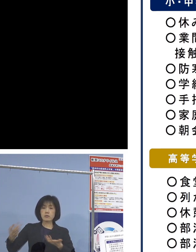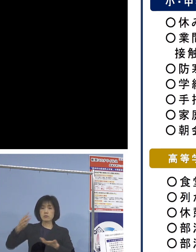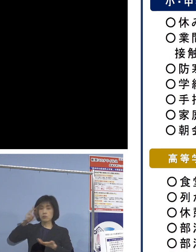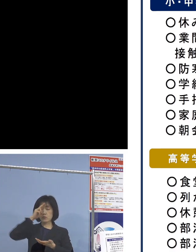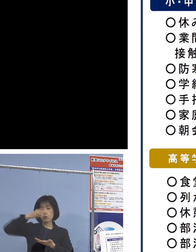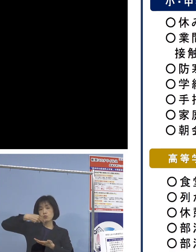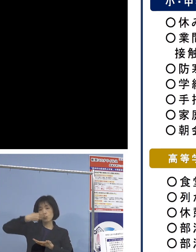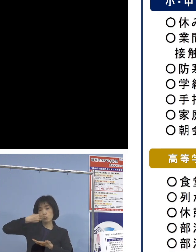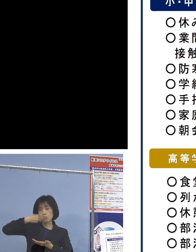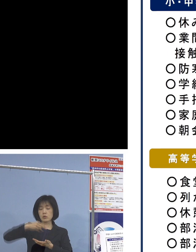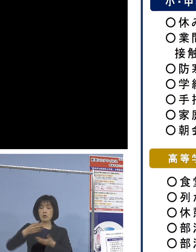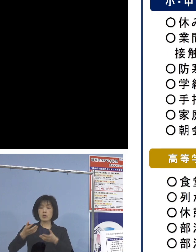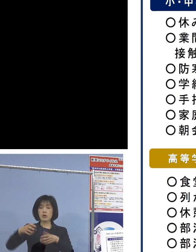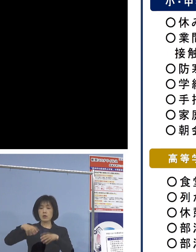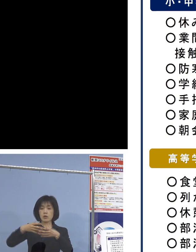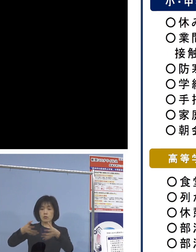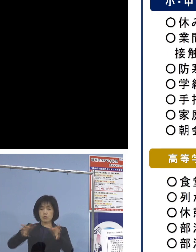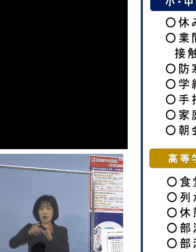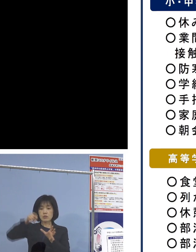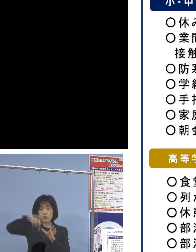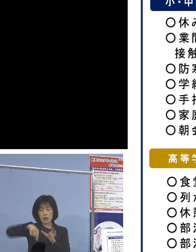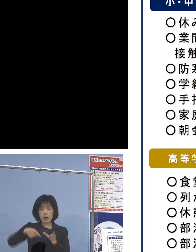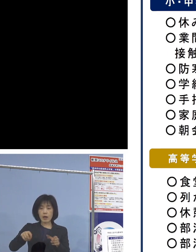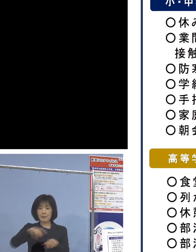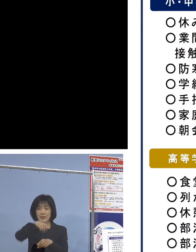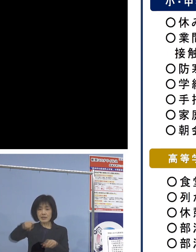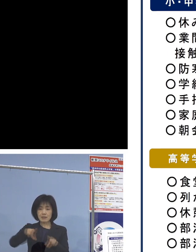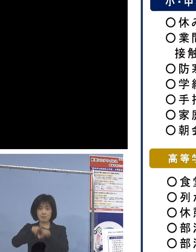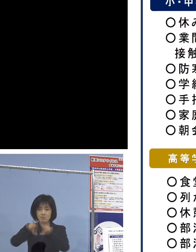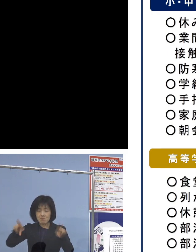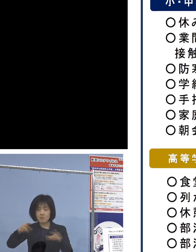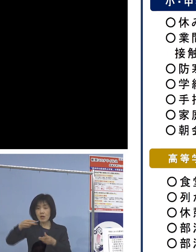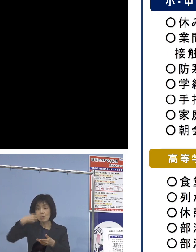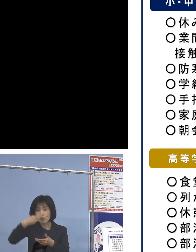クラス内で給食を一斉に取るのが 従来パターンでありましたが